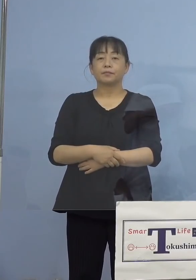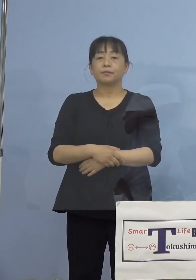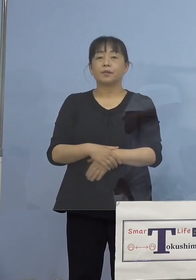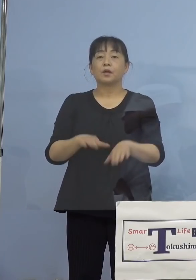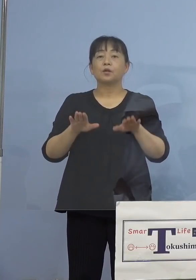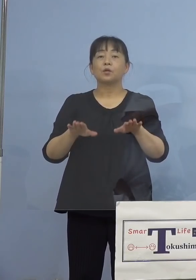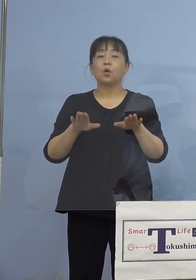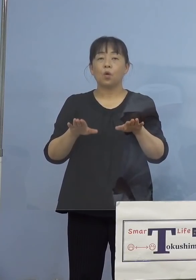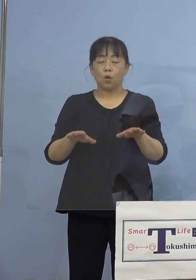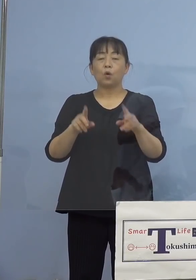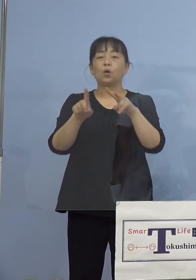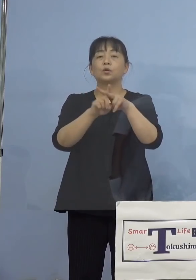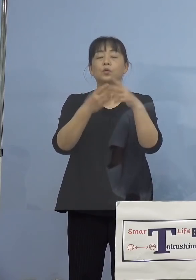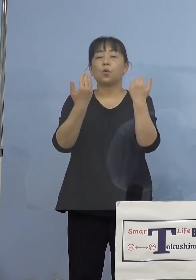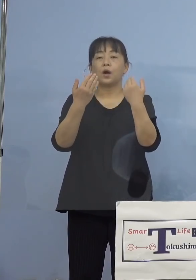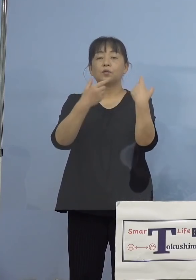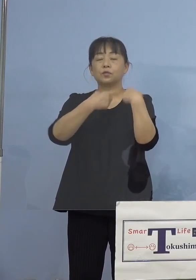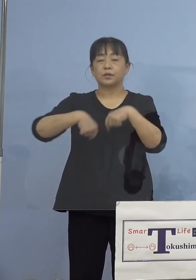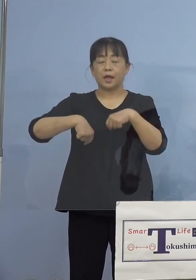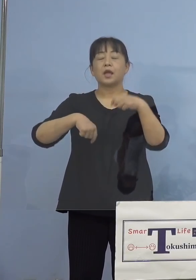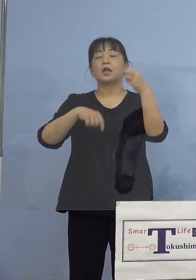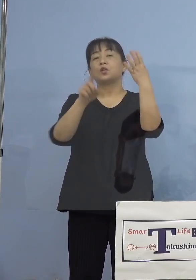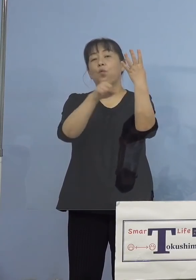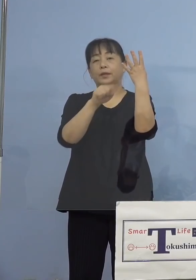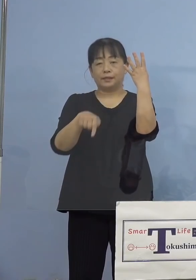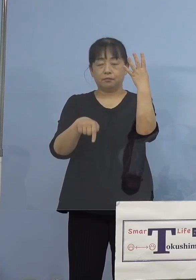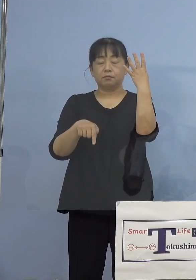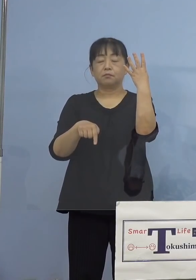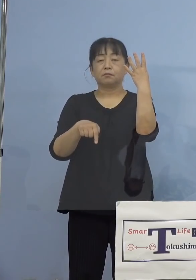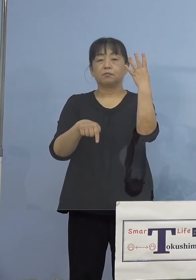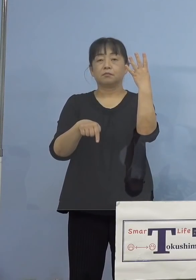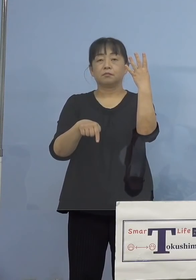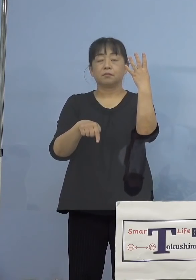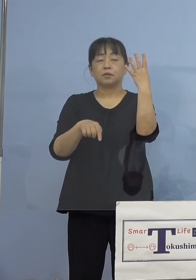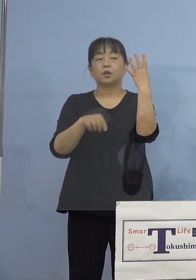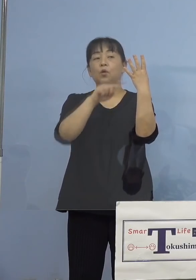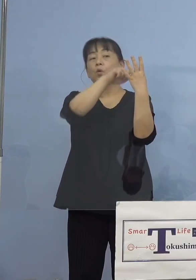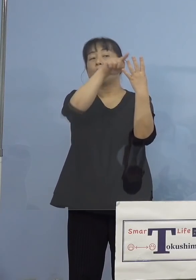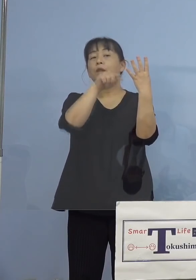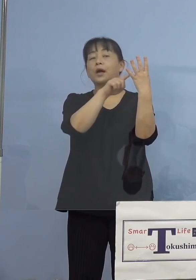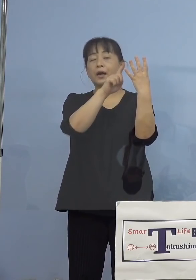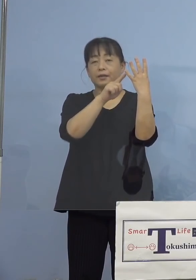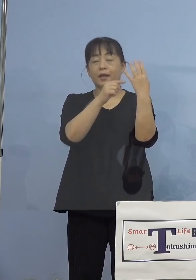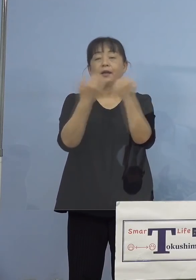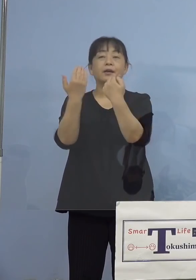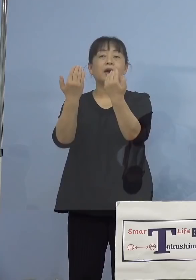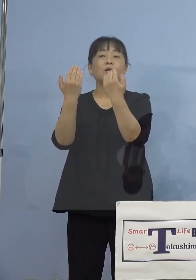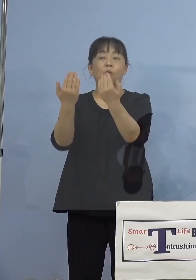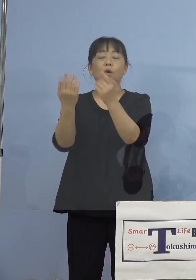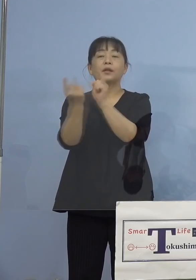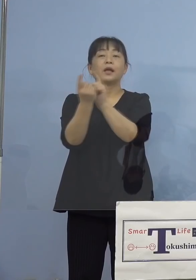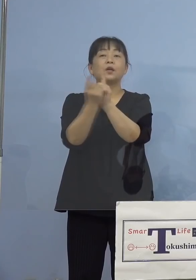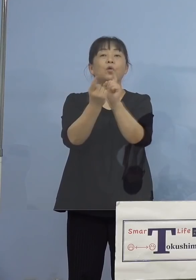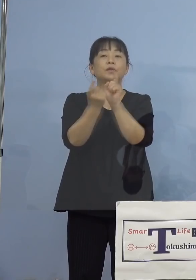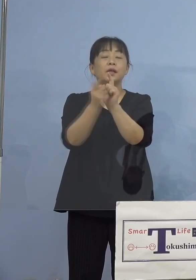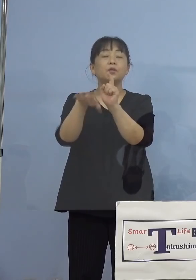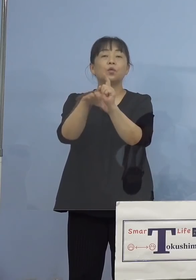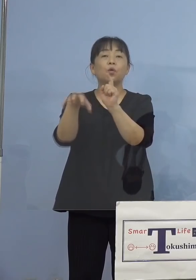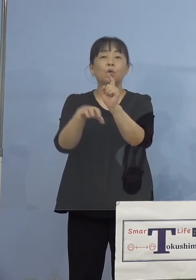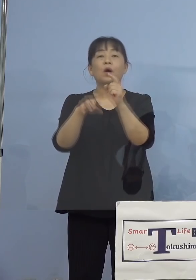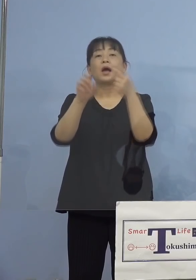小学生の4名ということで、この中で 学校が対応しているところは一つと